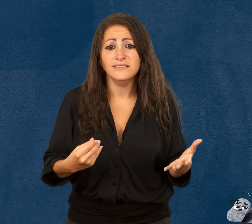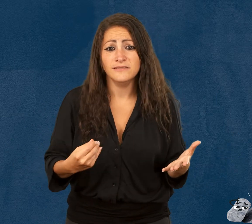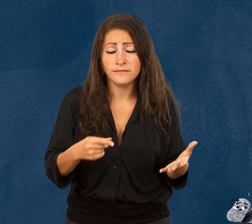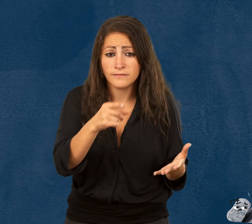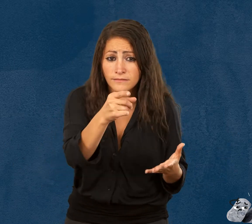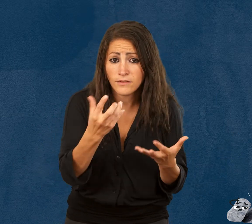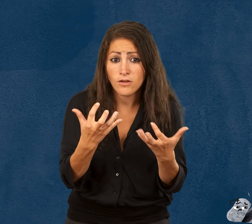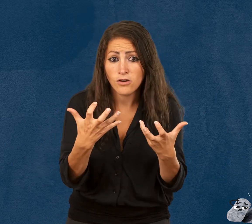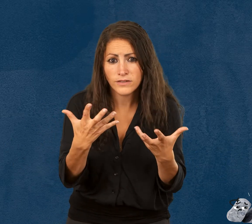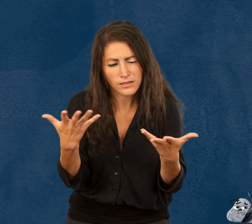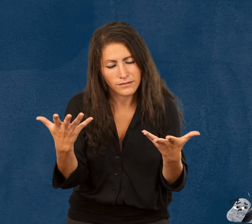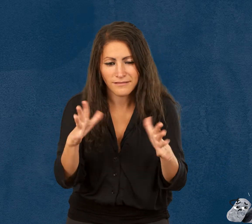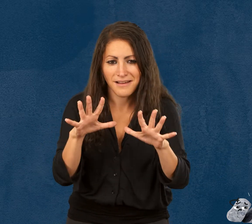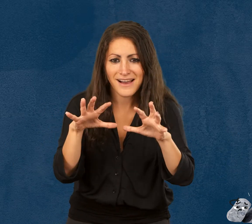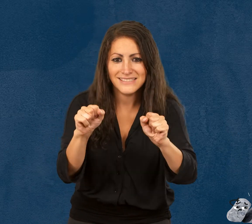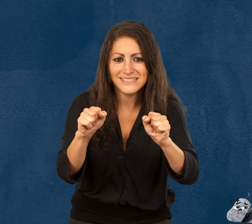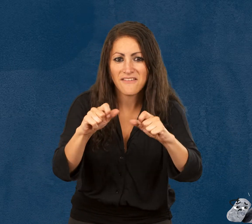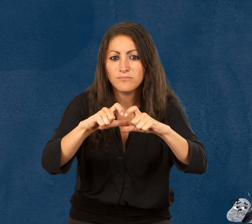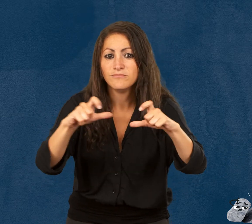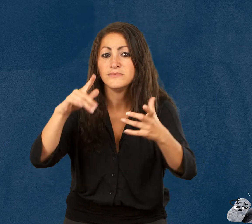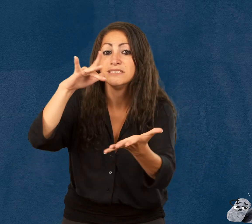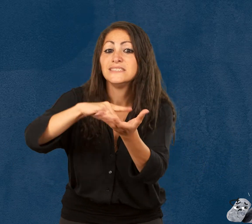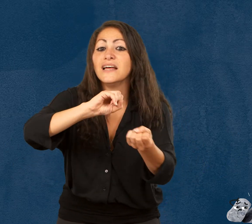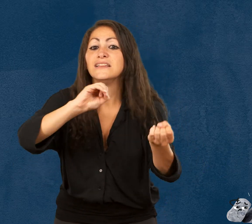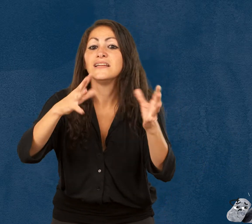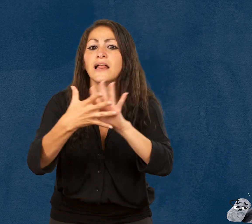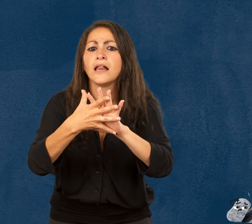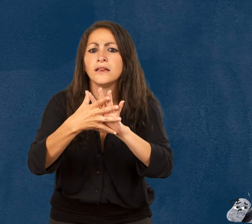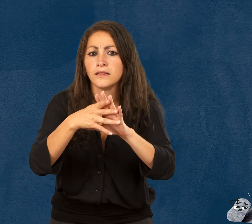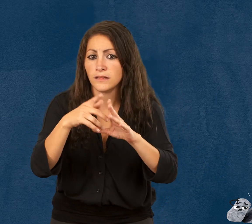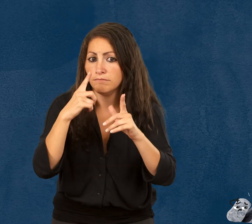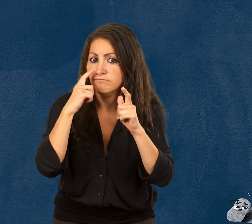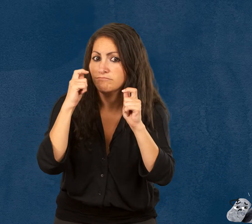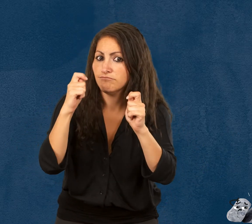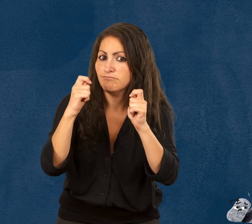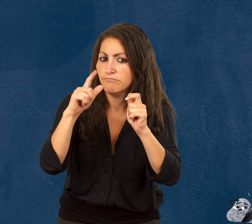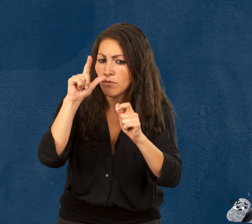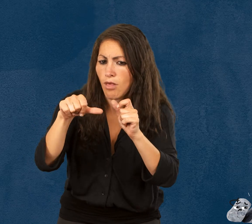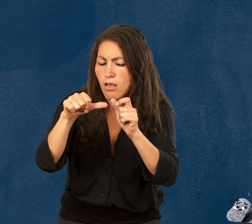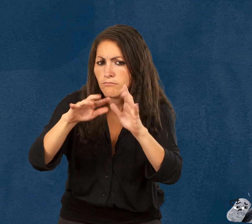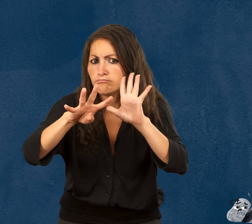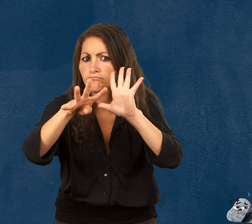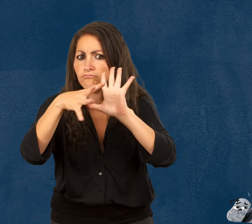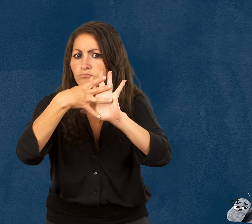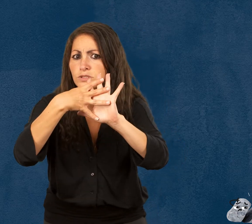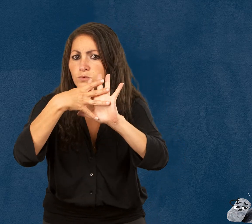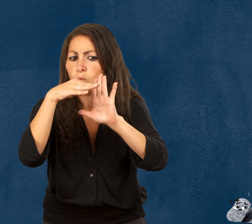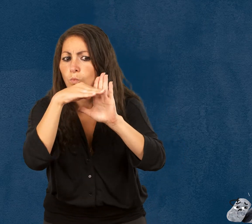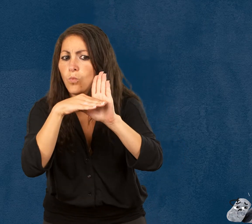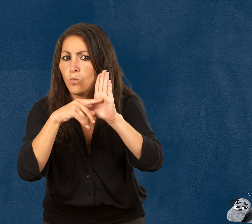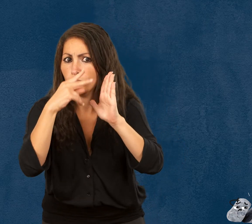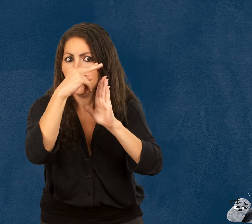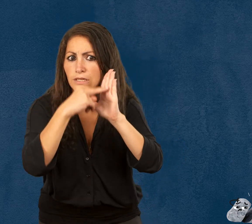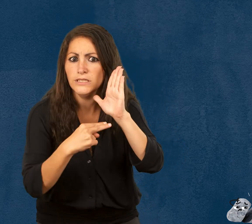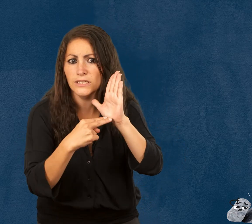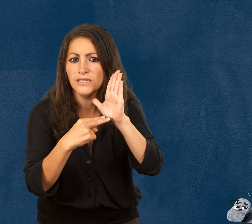Vous devez réserver vos billets et vérifier les conditions d’accès sur notre site Internet.